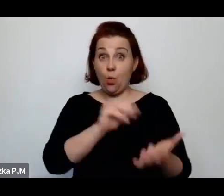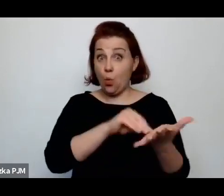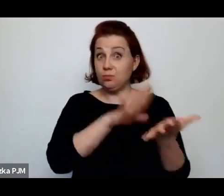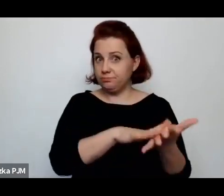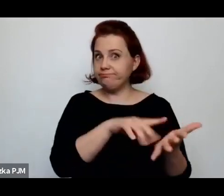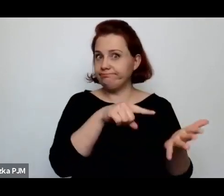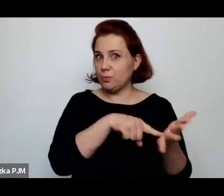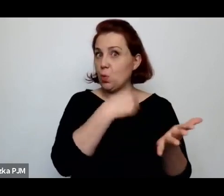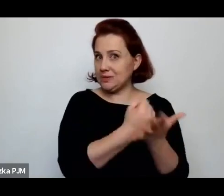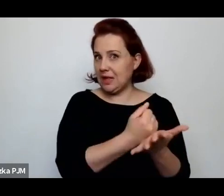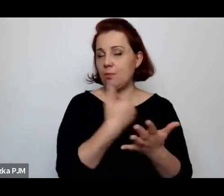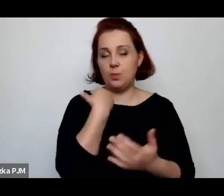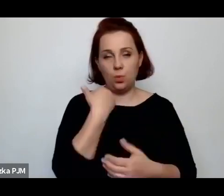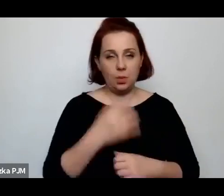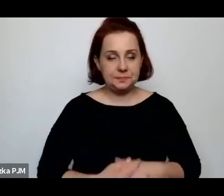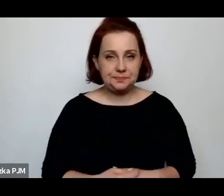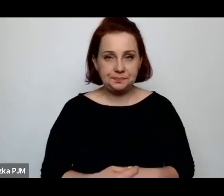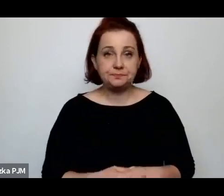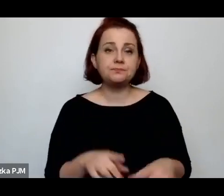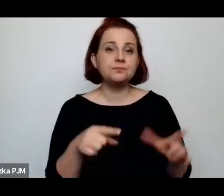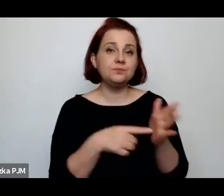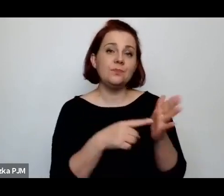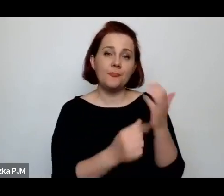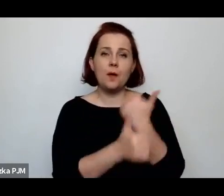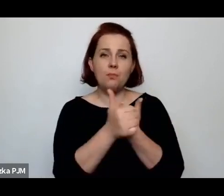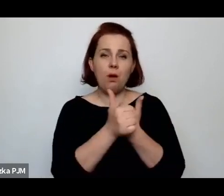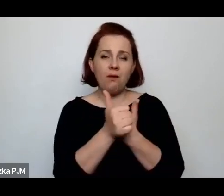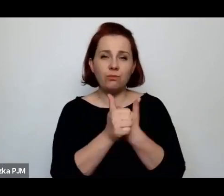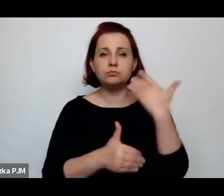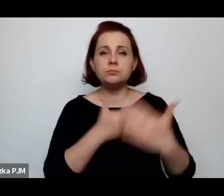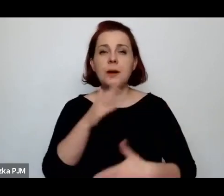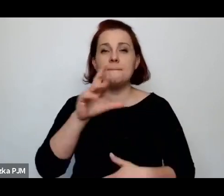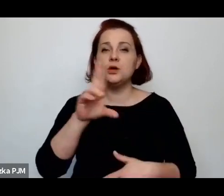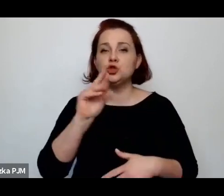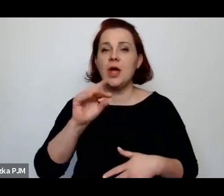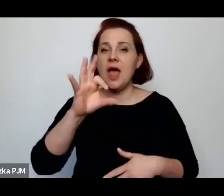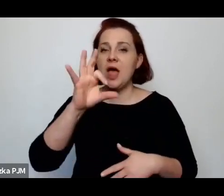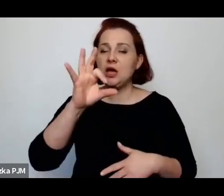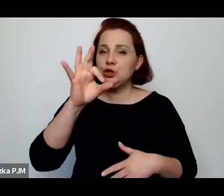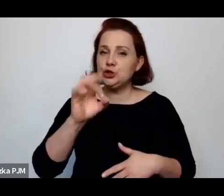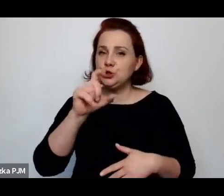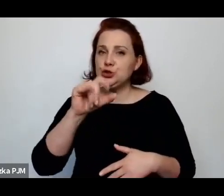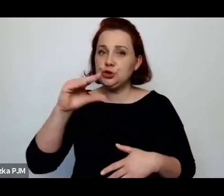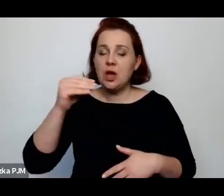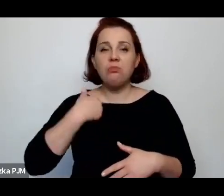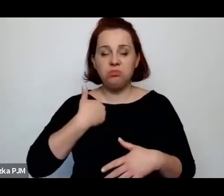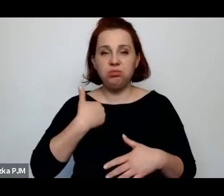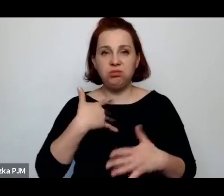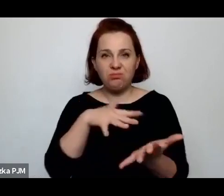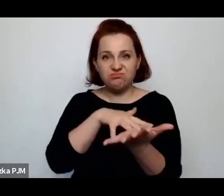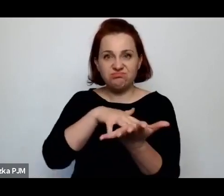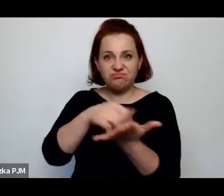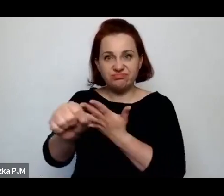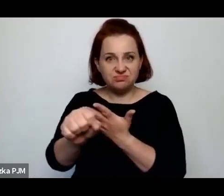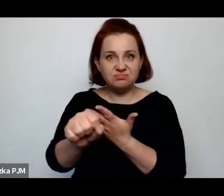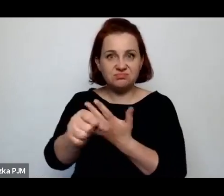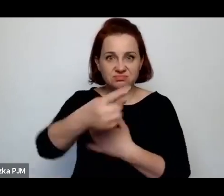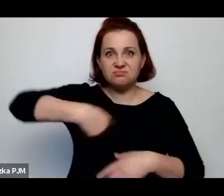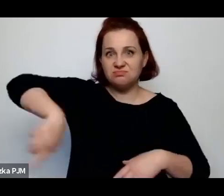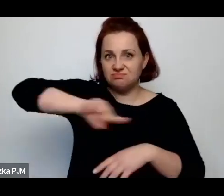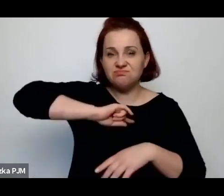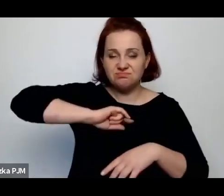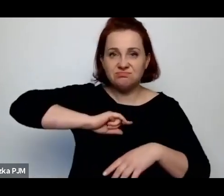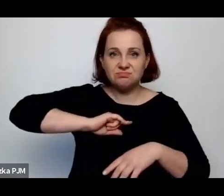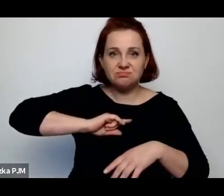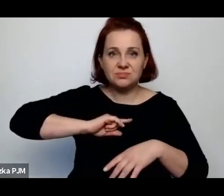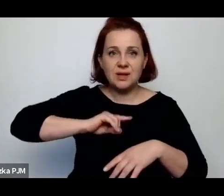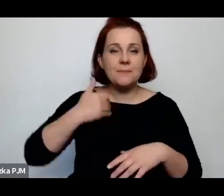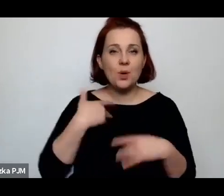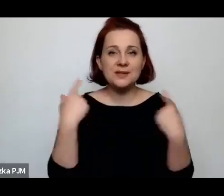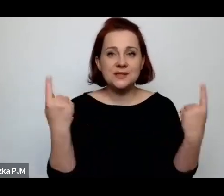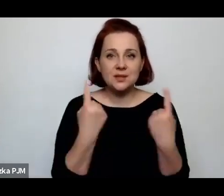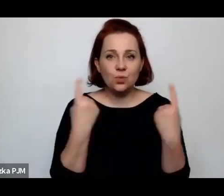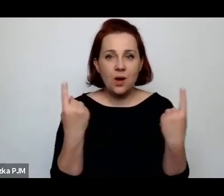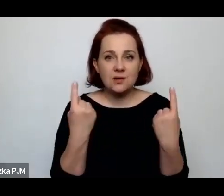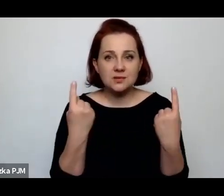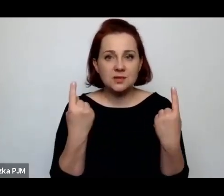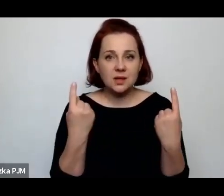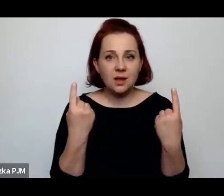Z tego powodu zresztą potem w Brześciu wybuchł pogrom, ponieważ tam zdarzyła się taka